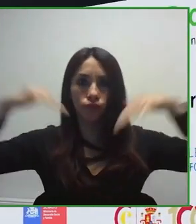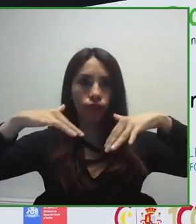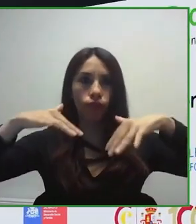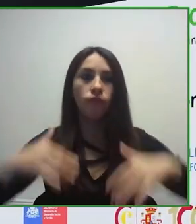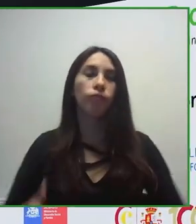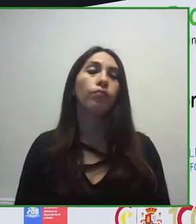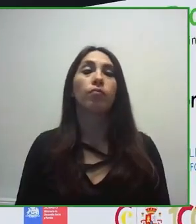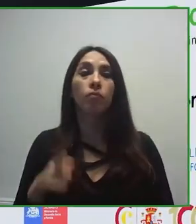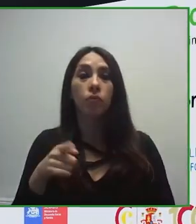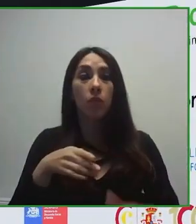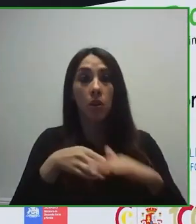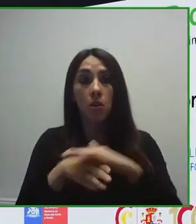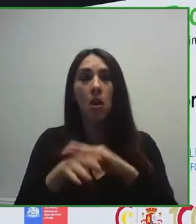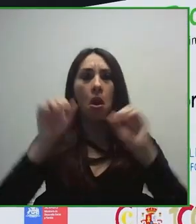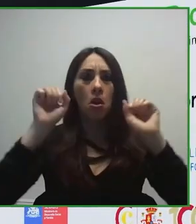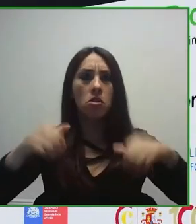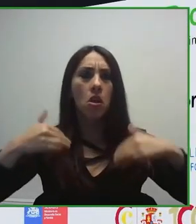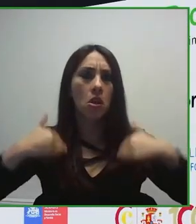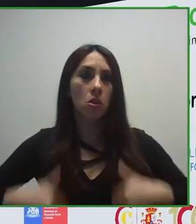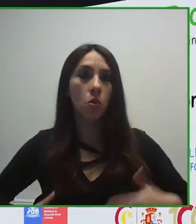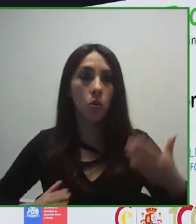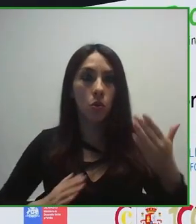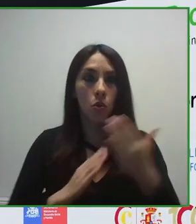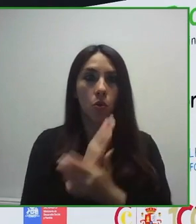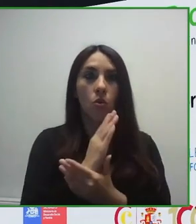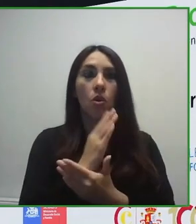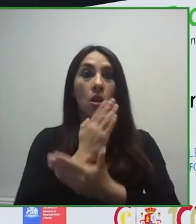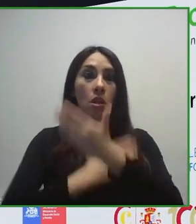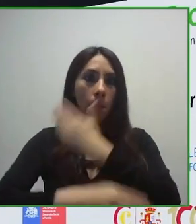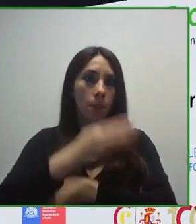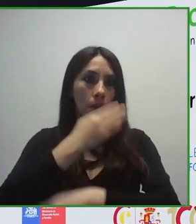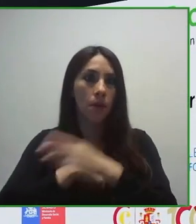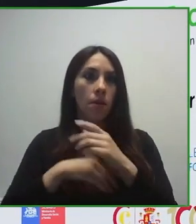Estamos trabajando, empezamos trabajando en la eliminación de barreras arquitectónicas,